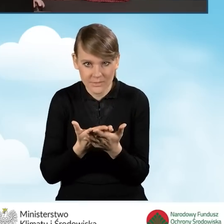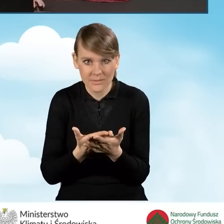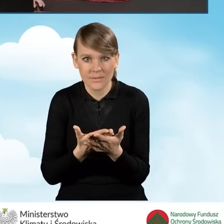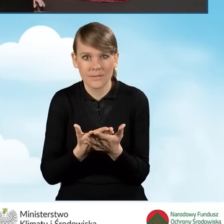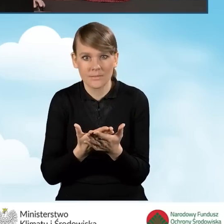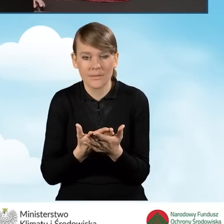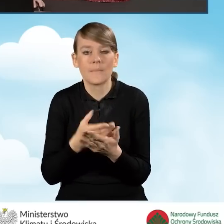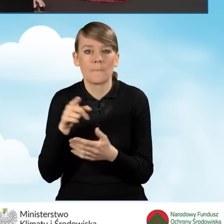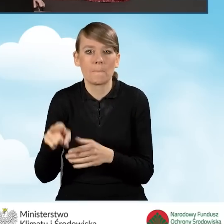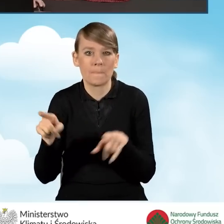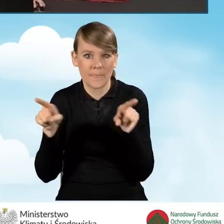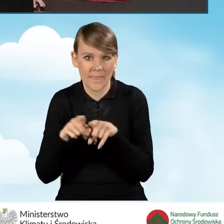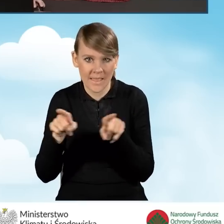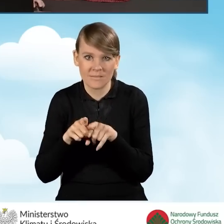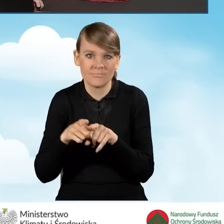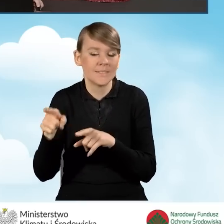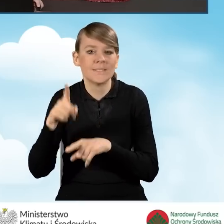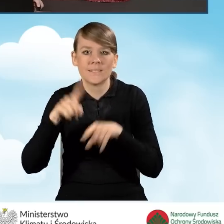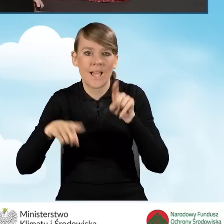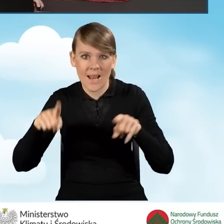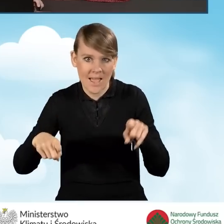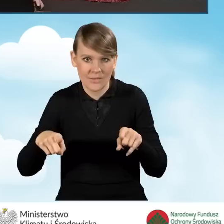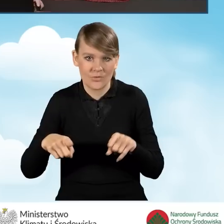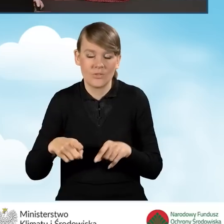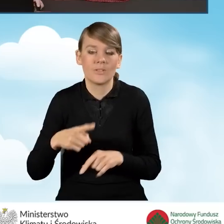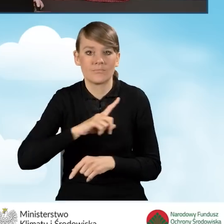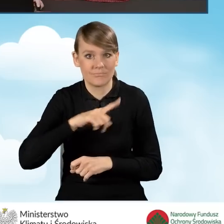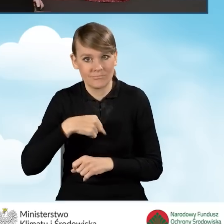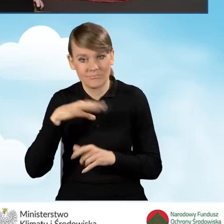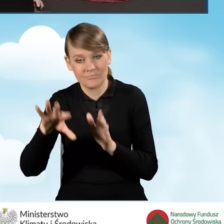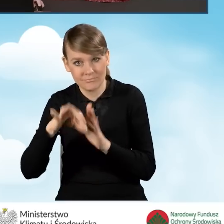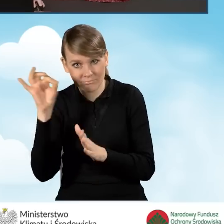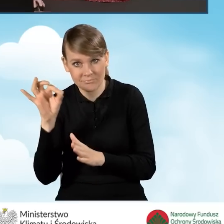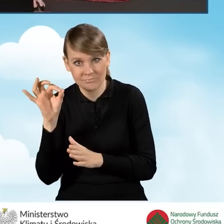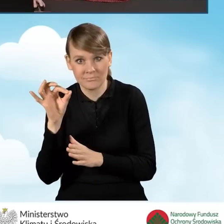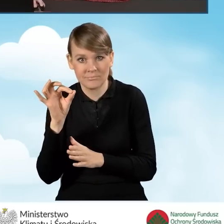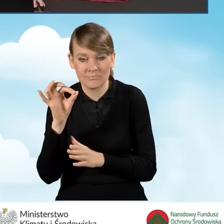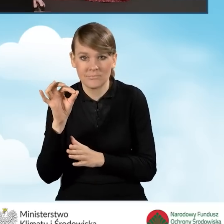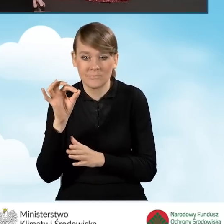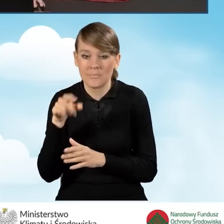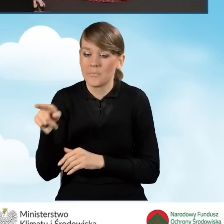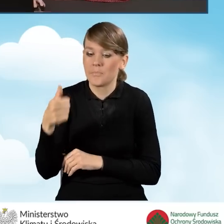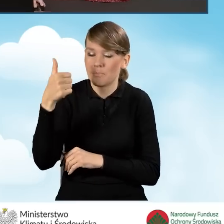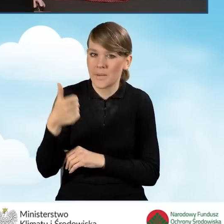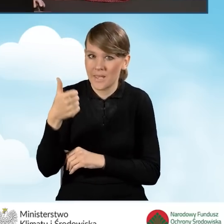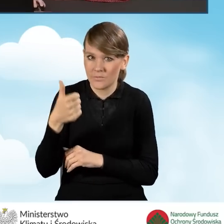tutaj również jest zależna od tego, czy zaznaczymy pierwszą część,